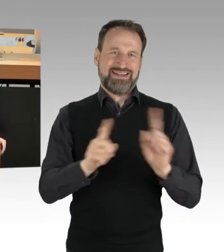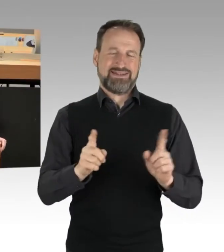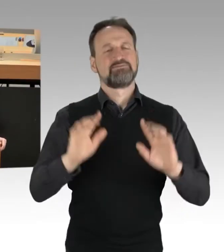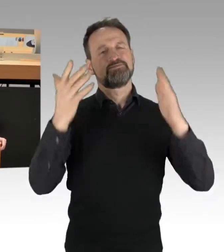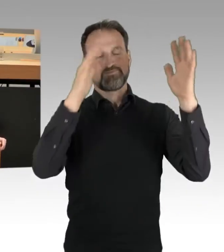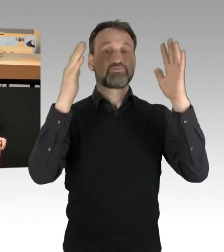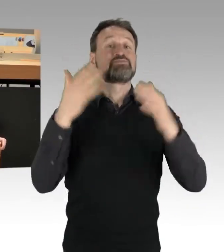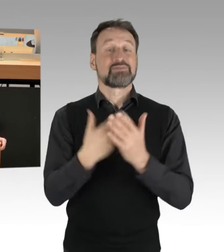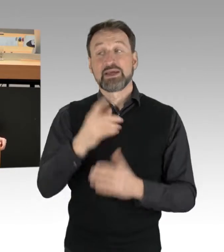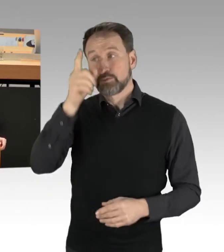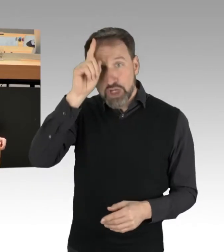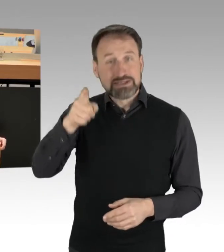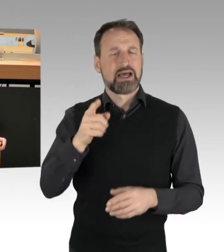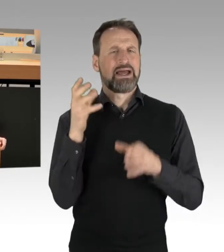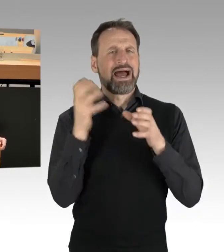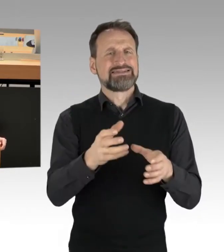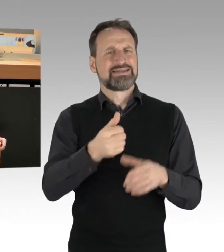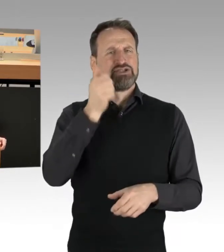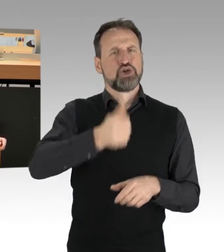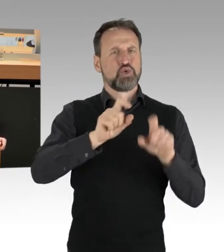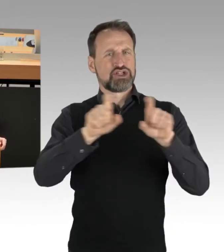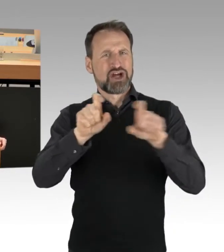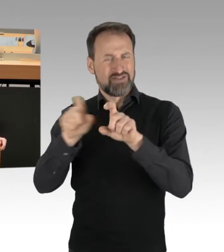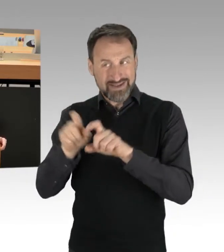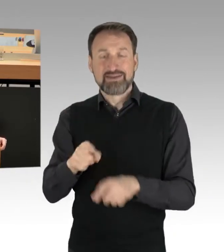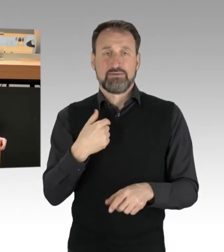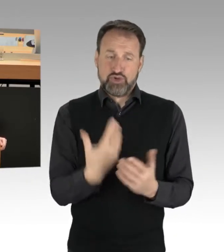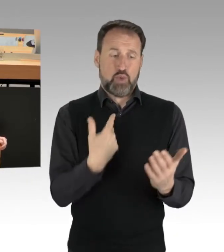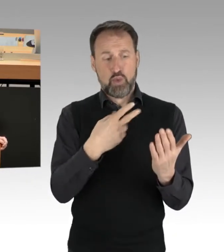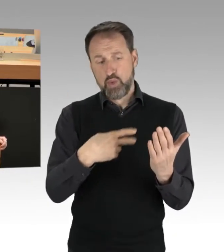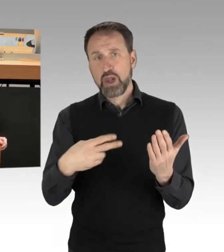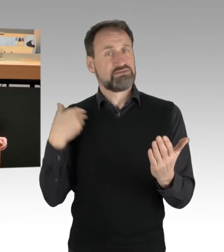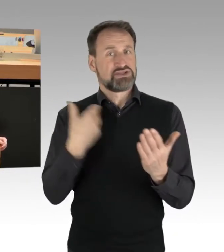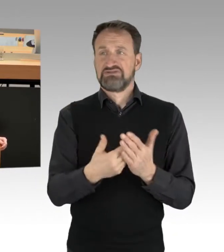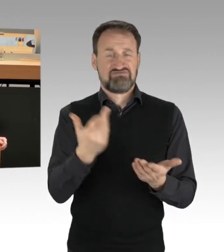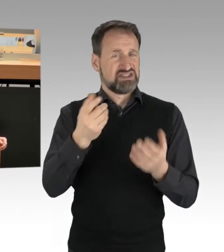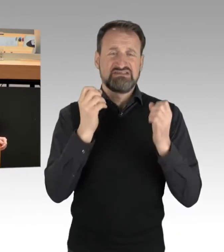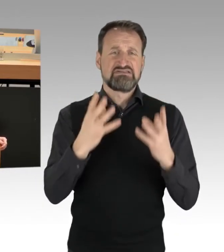aus dem, was man lesen kann, sehen kann, doch wohl sehr besonnen, sehr konsequent und verhältnismäßig eingeschritten sind,